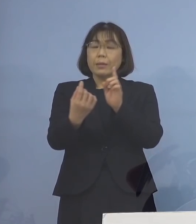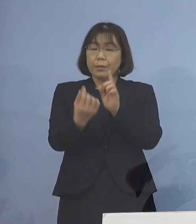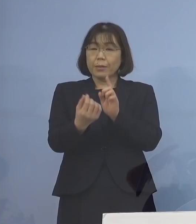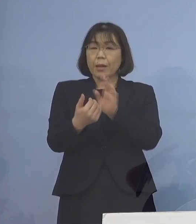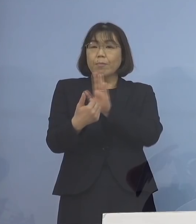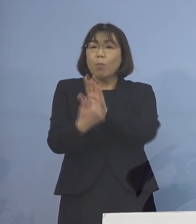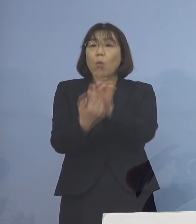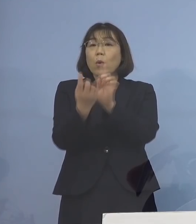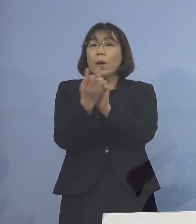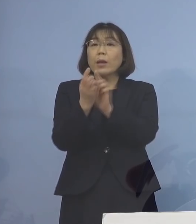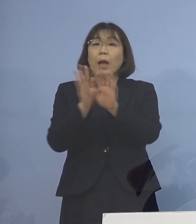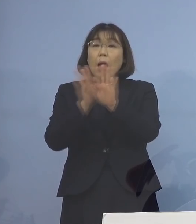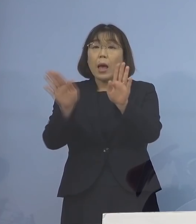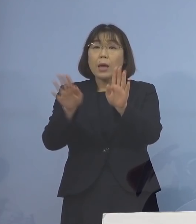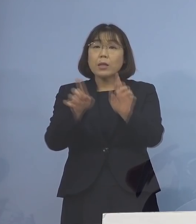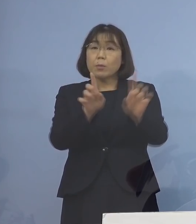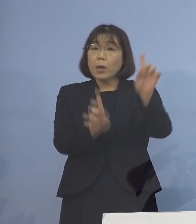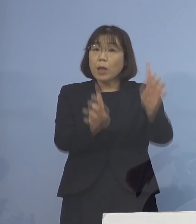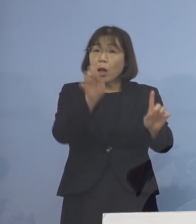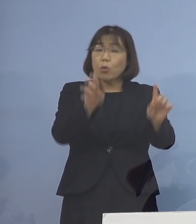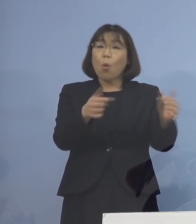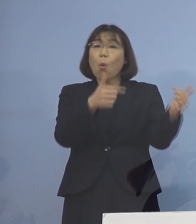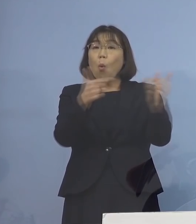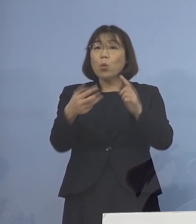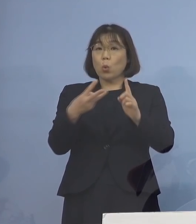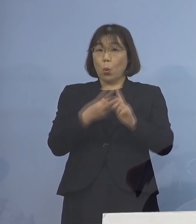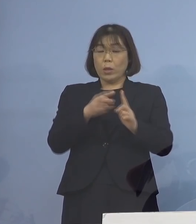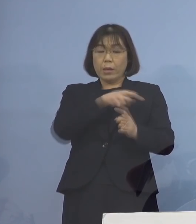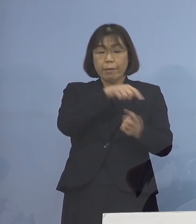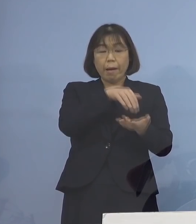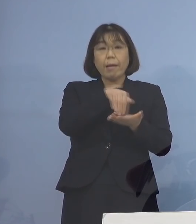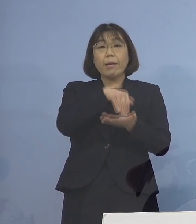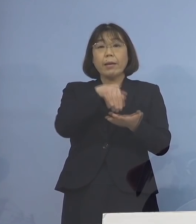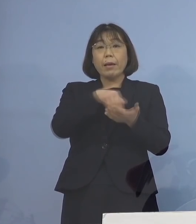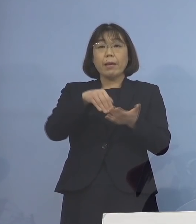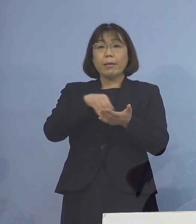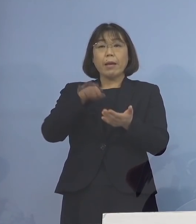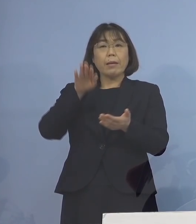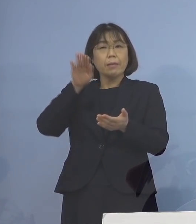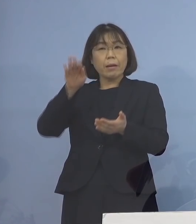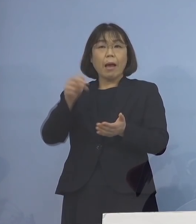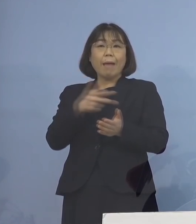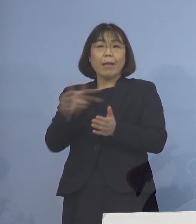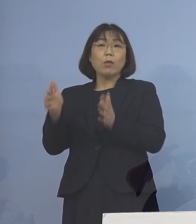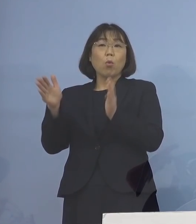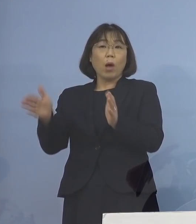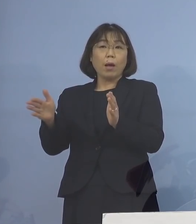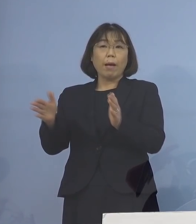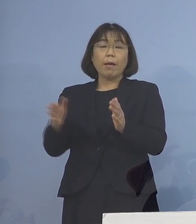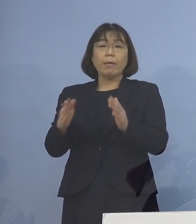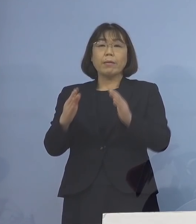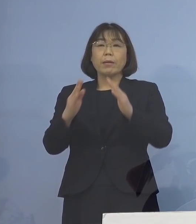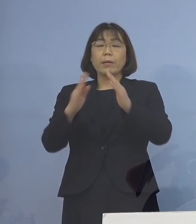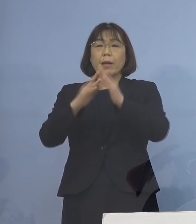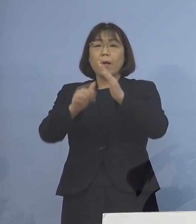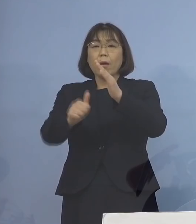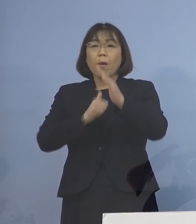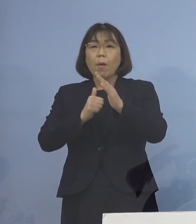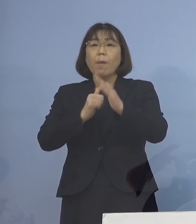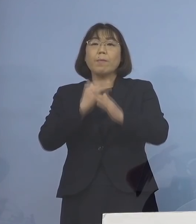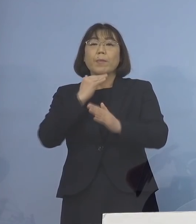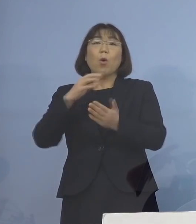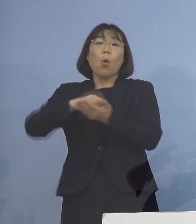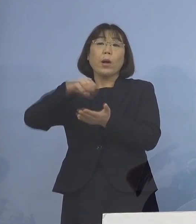どちらか遅い方から数えて7日間で 待機が解除されることになりました